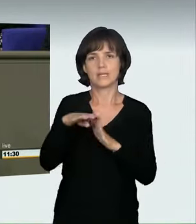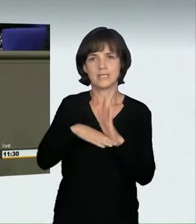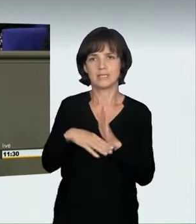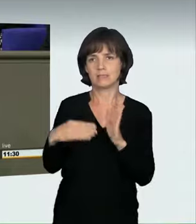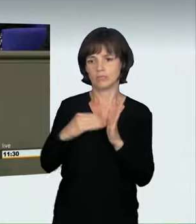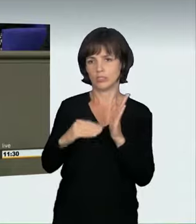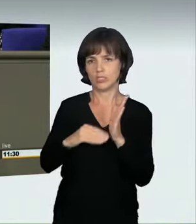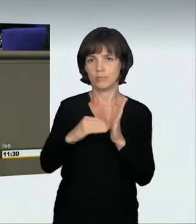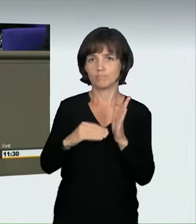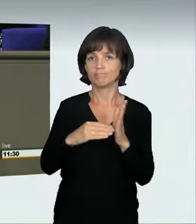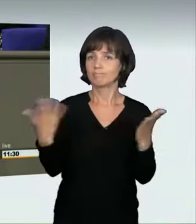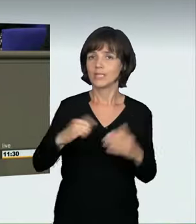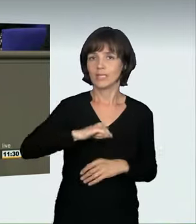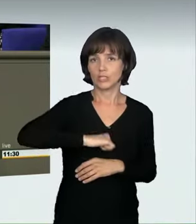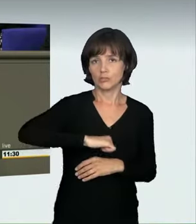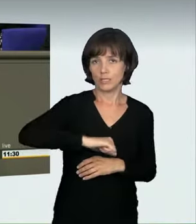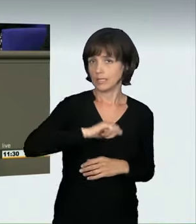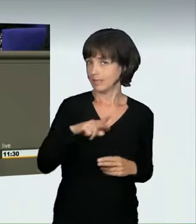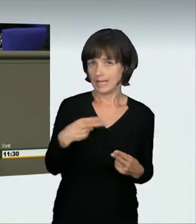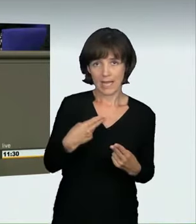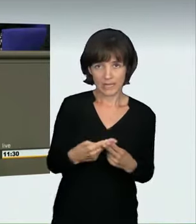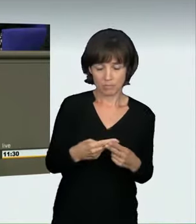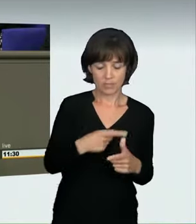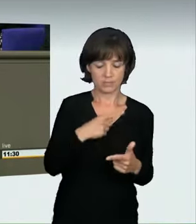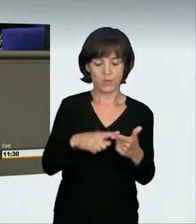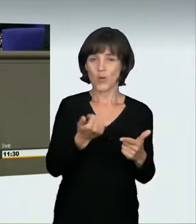und dass man das Ganze „grob verkehrswidrig und rücksichtslos“ macht.